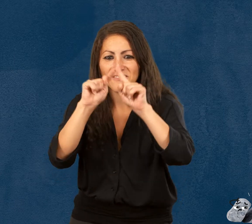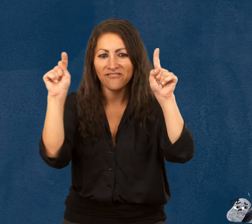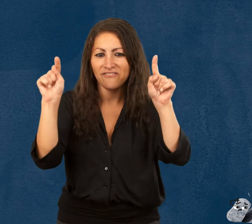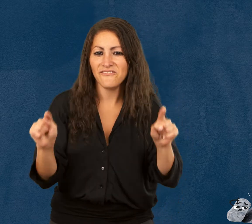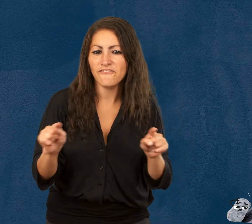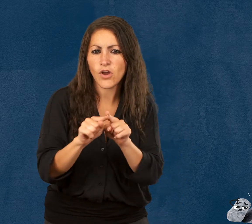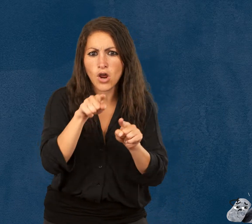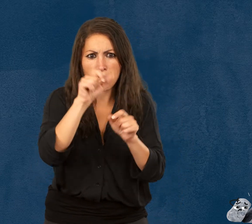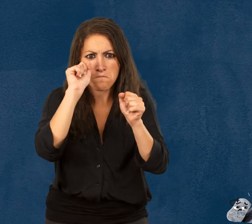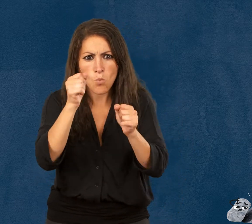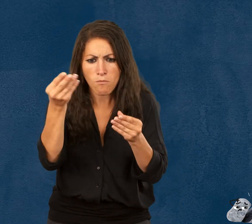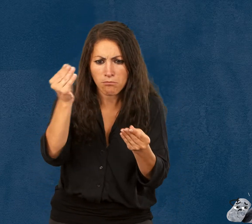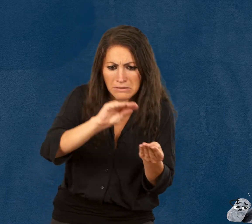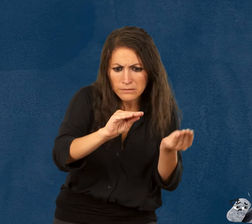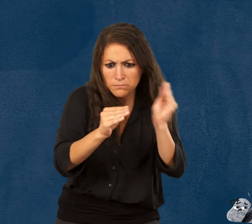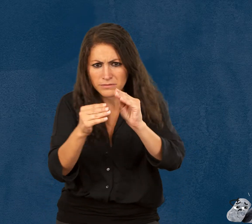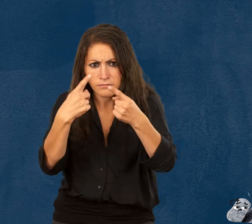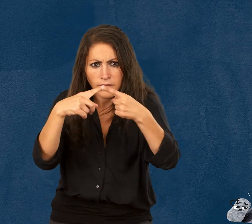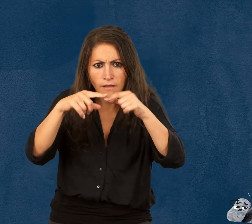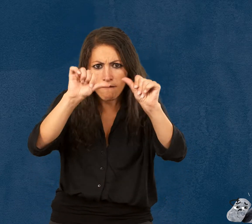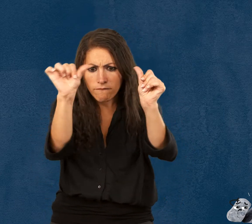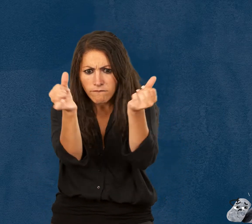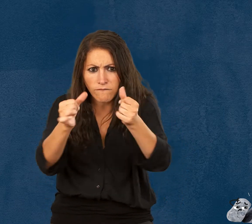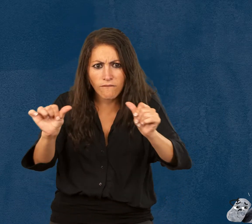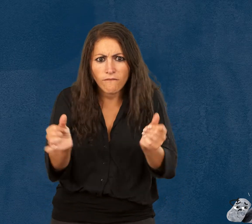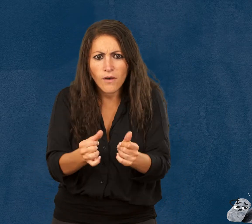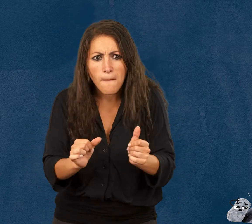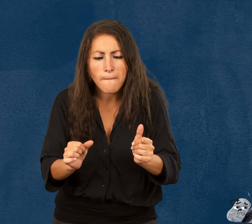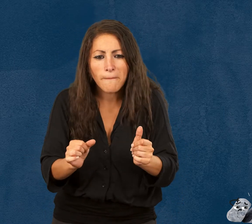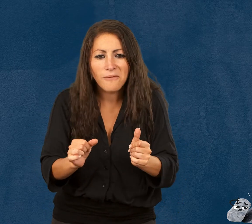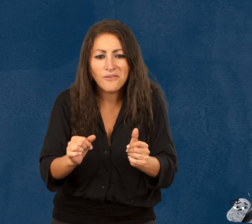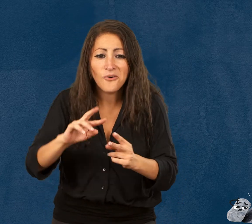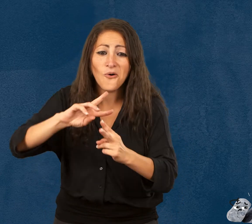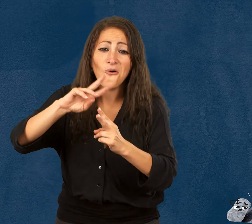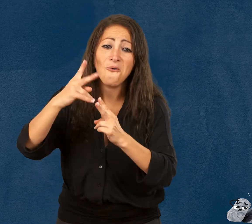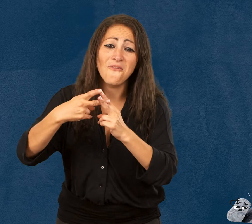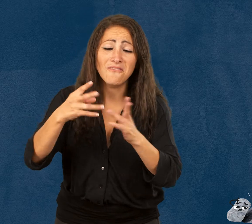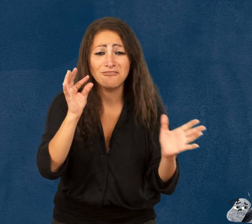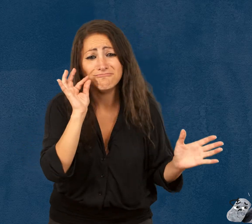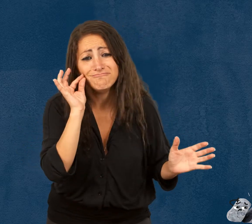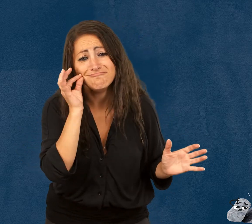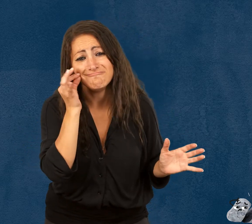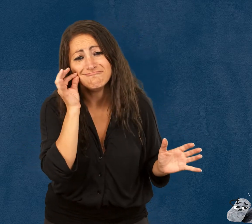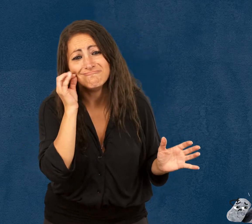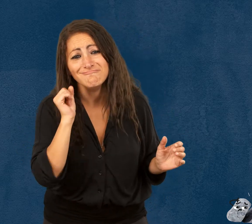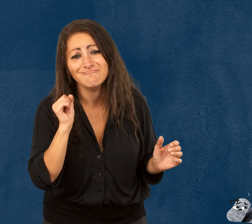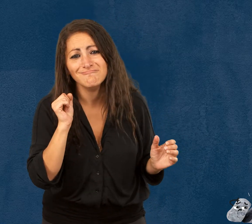Folia la feuille qui peut changer de forme autant qu’elle veut en se pliant, Iggy l’œuf tout mignon